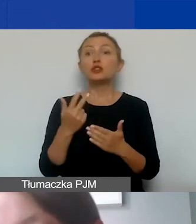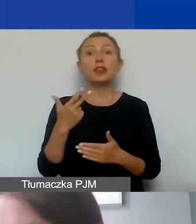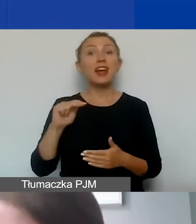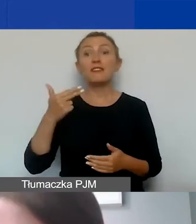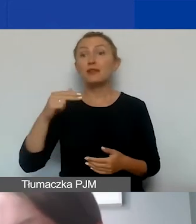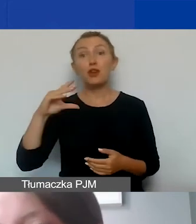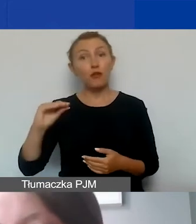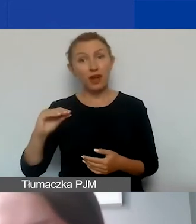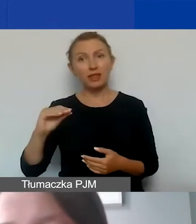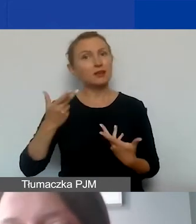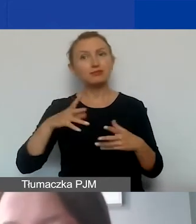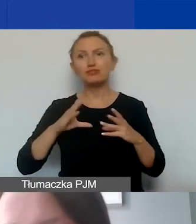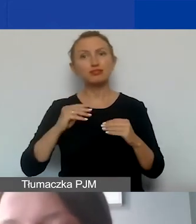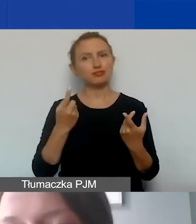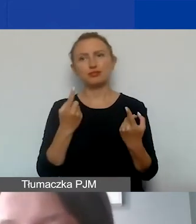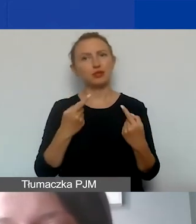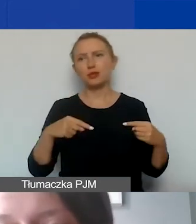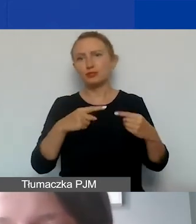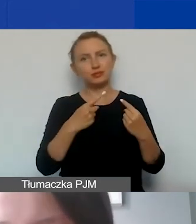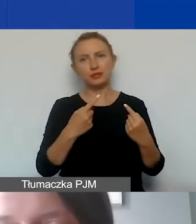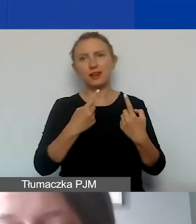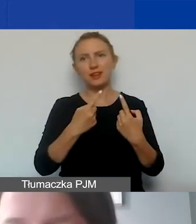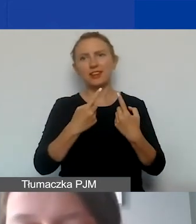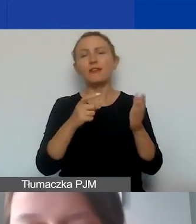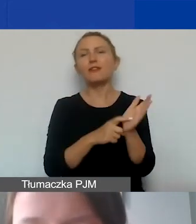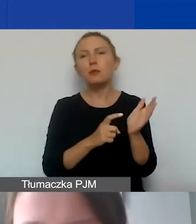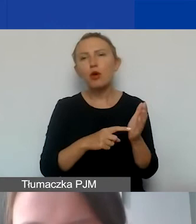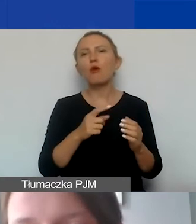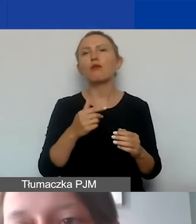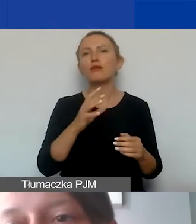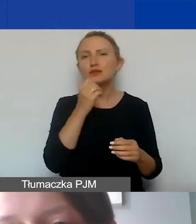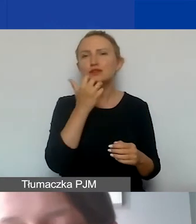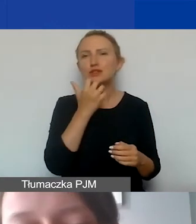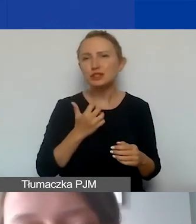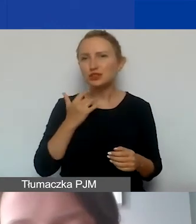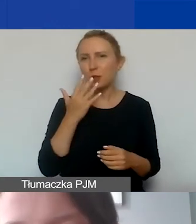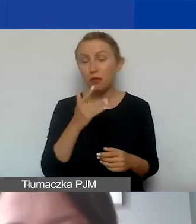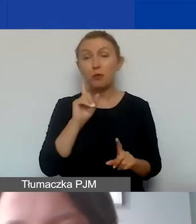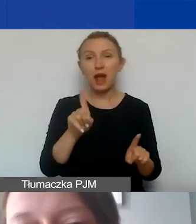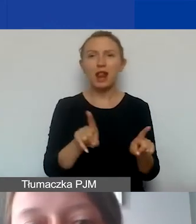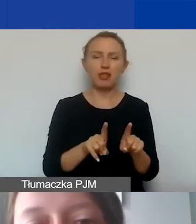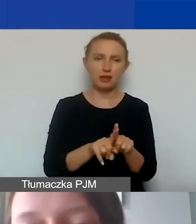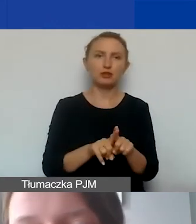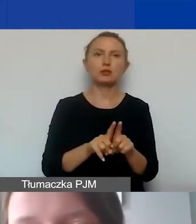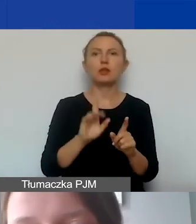To te koszty, które nie spełniają wymogów kwalifikowalności, o których mówiłam, ale także w szczególności to będą prowizje,